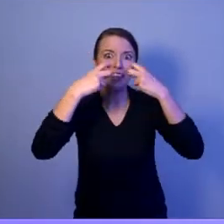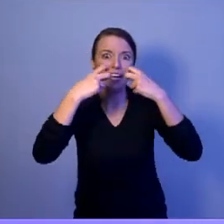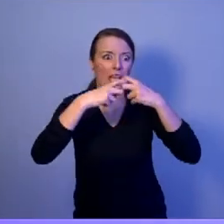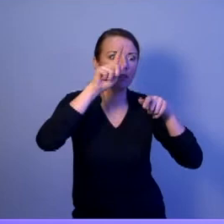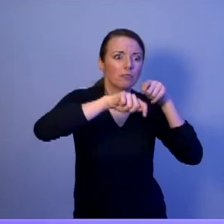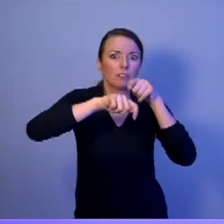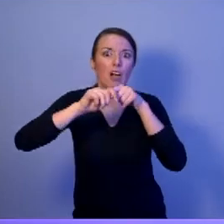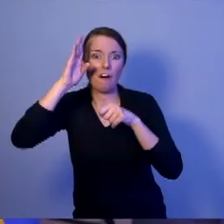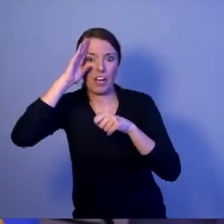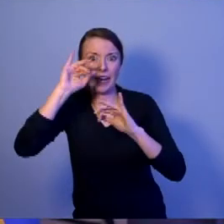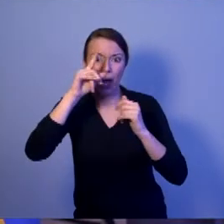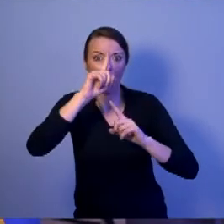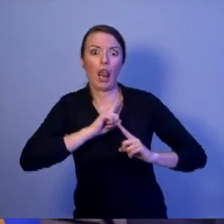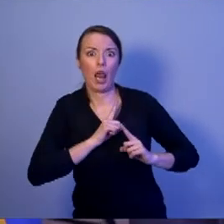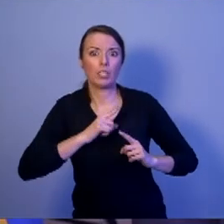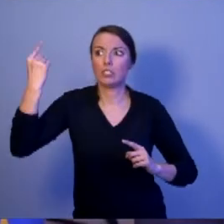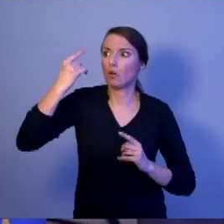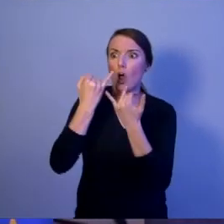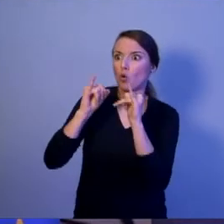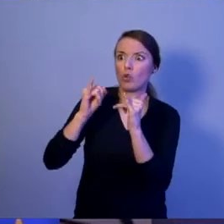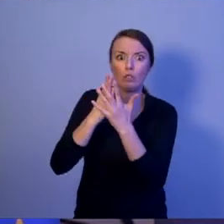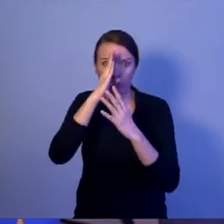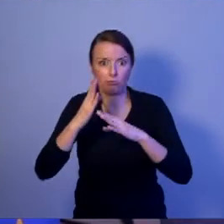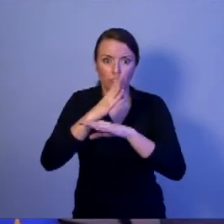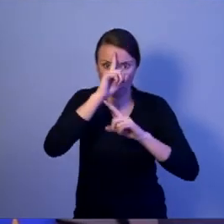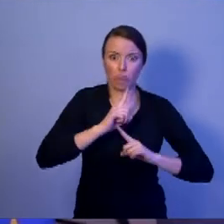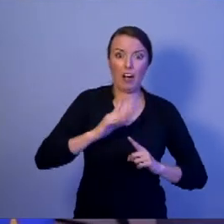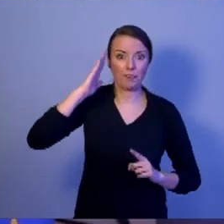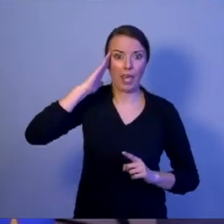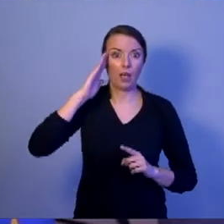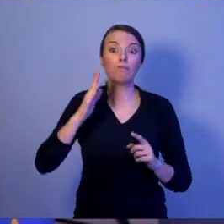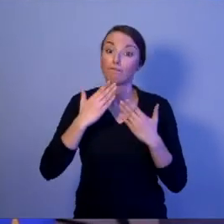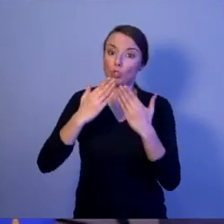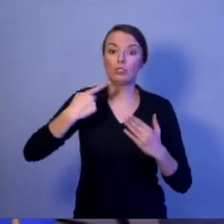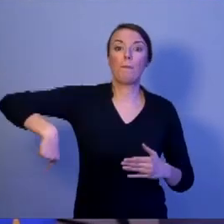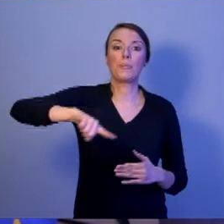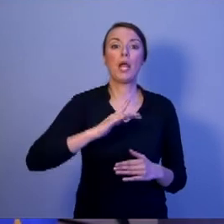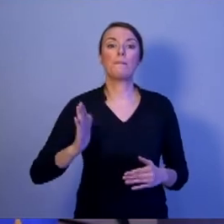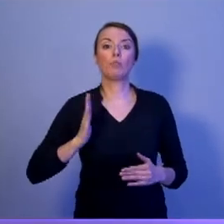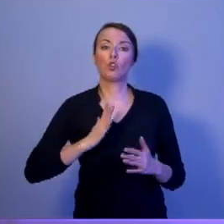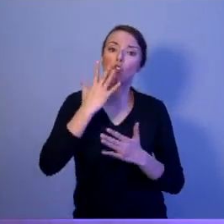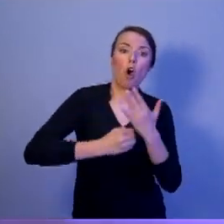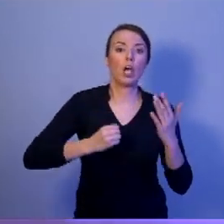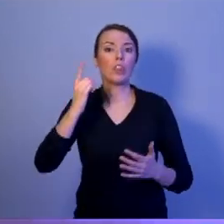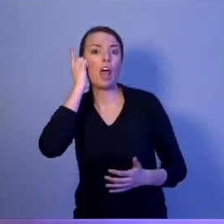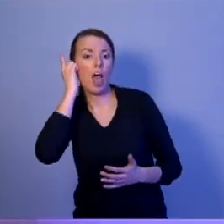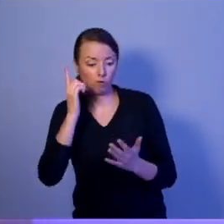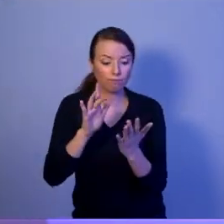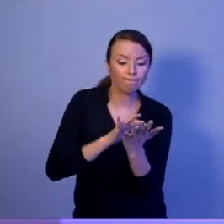Abyśmy bezpiecznie mogli korzystać z naszych telefonów, smartfonów, z każdej dostępnej aplikacji.